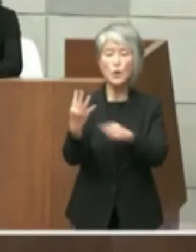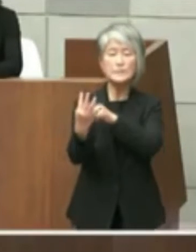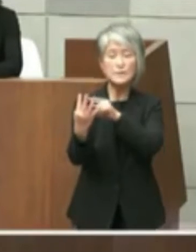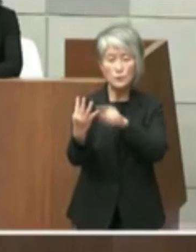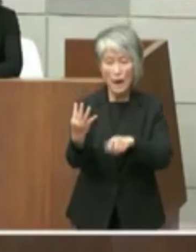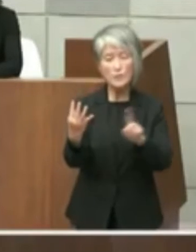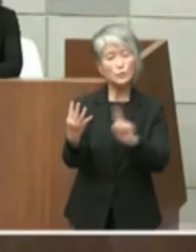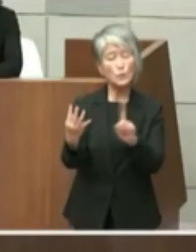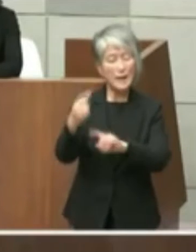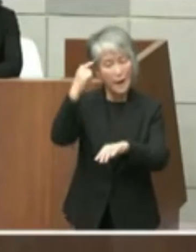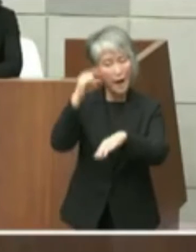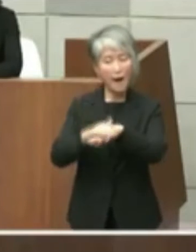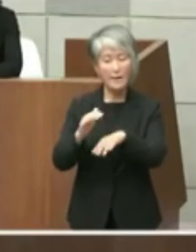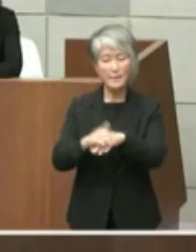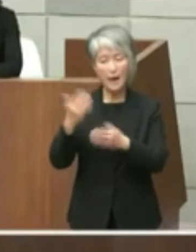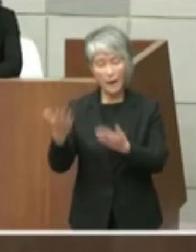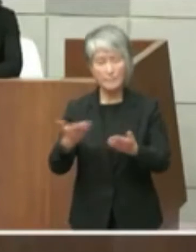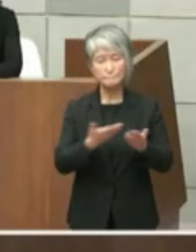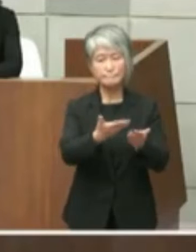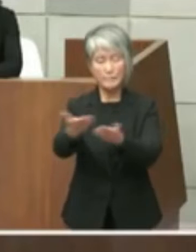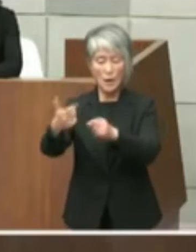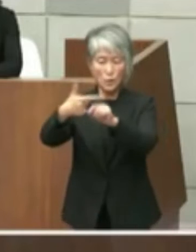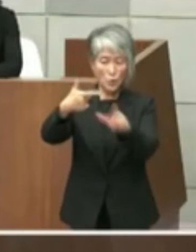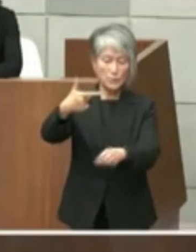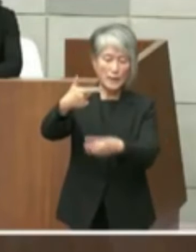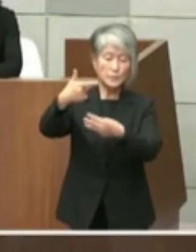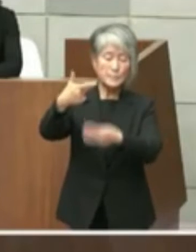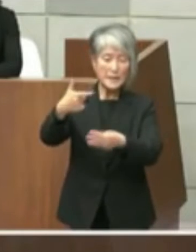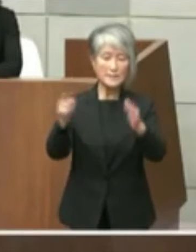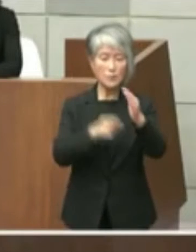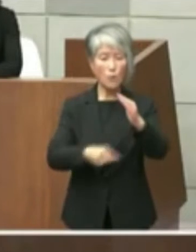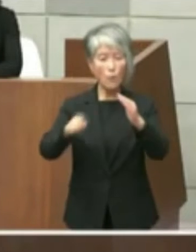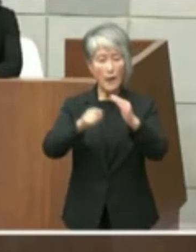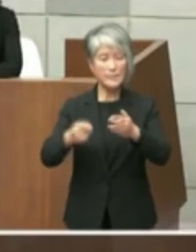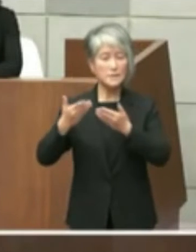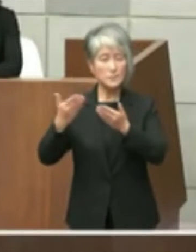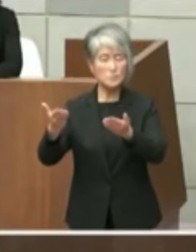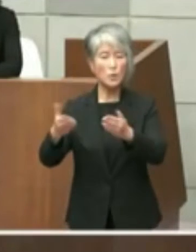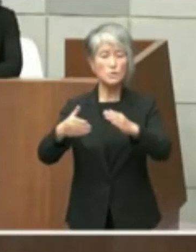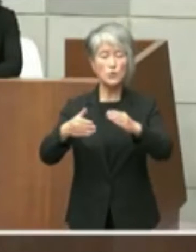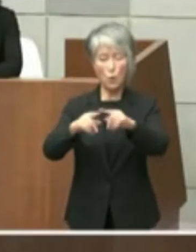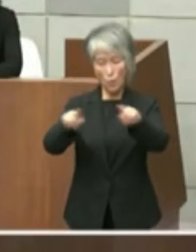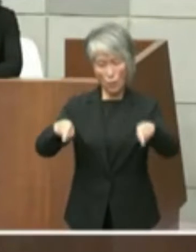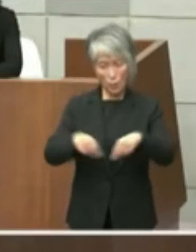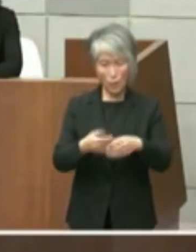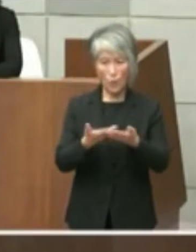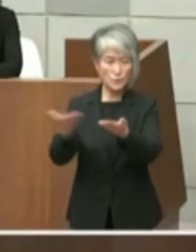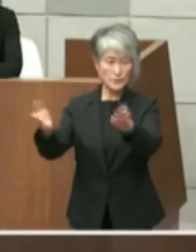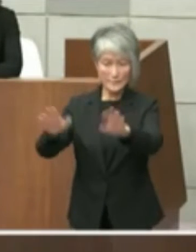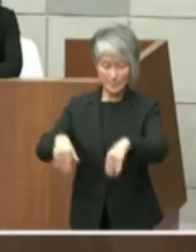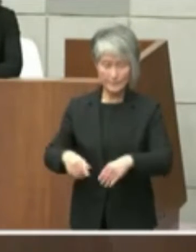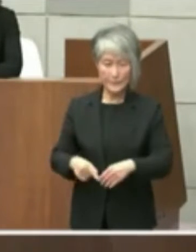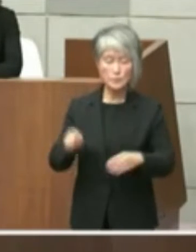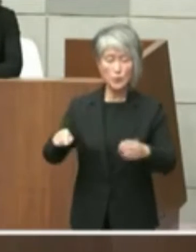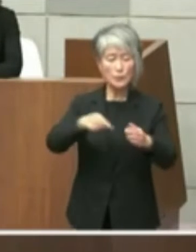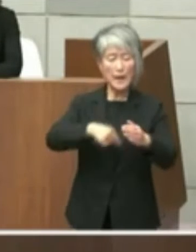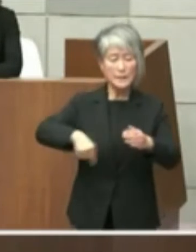と6月3日付で公開質問状を送りしこの 内容を6月4日付の者会見で大きさにはお